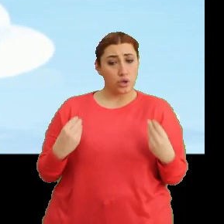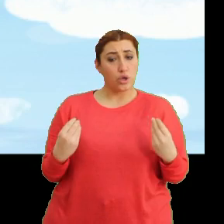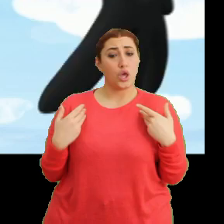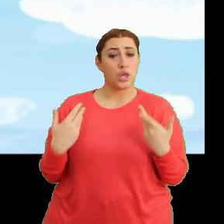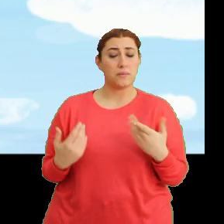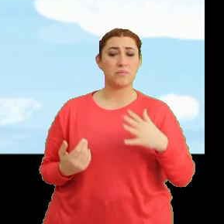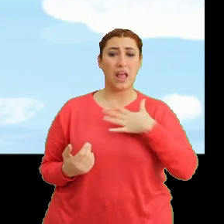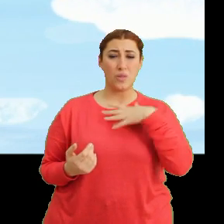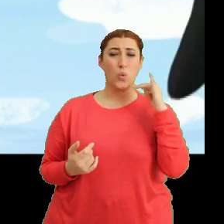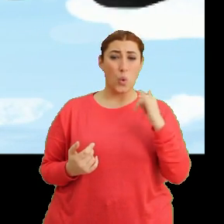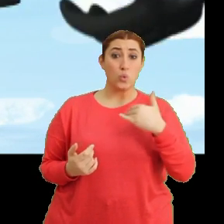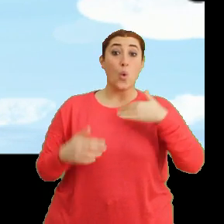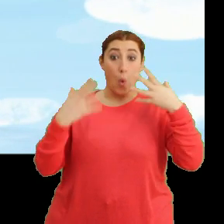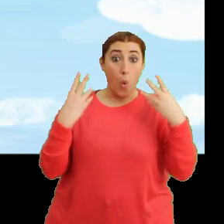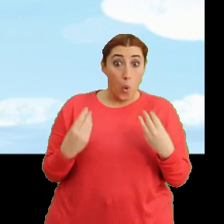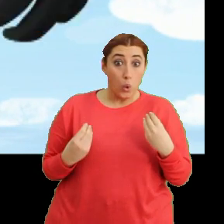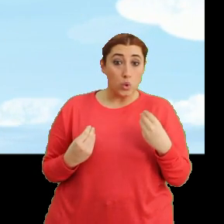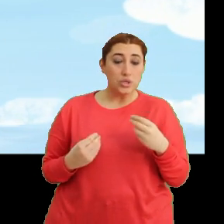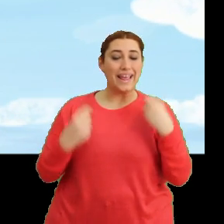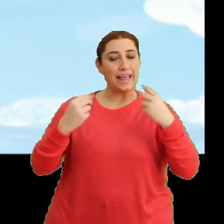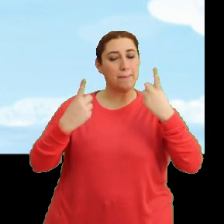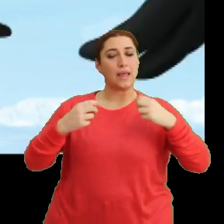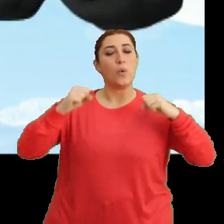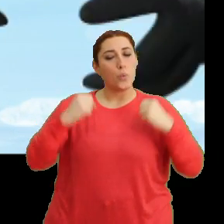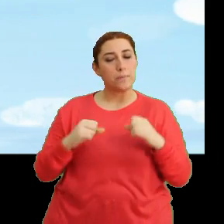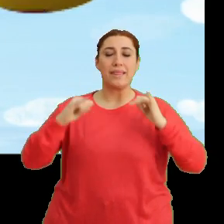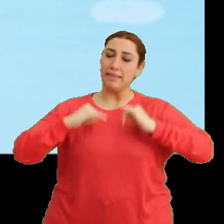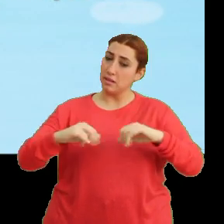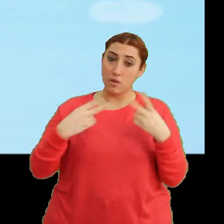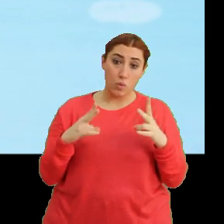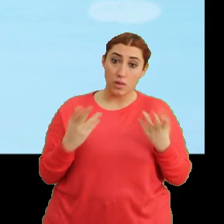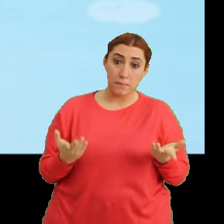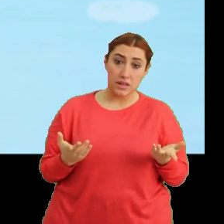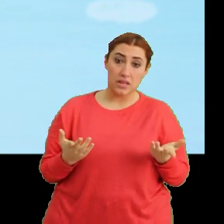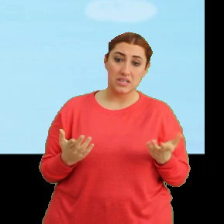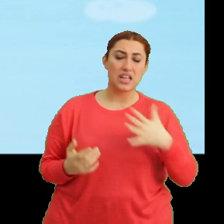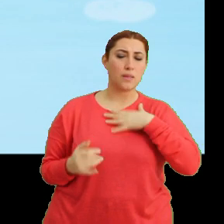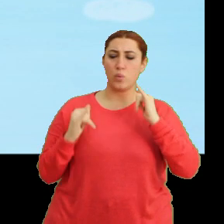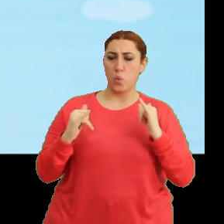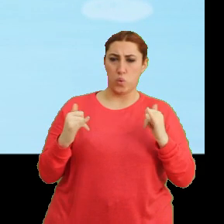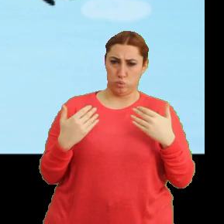Kendini kötü hissedersen... ...uygun bir yere konup dinlenebiliriz. Kendimi kötü hissetmek mi?